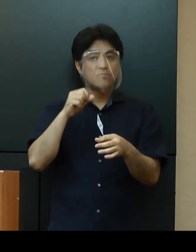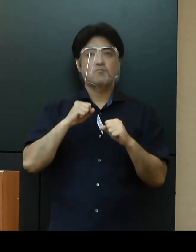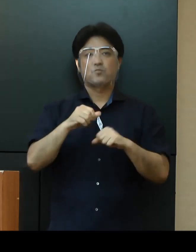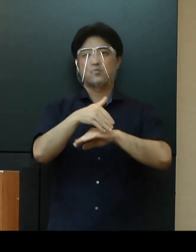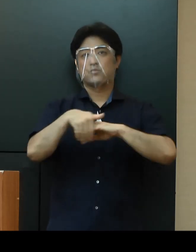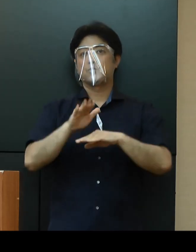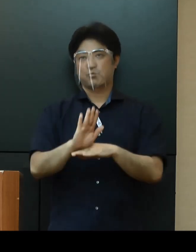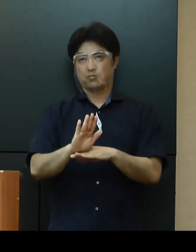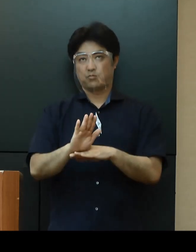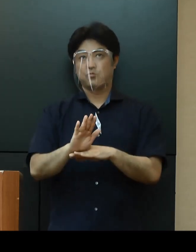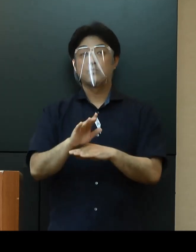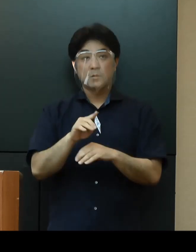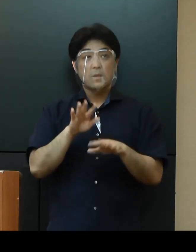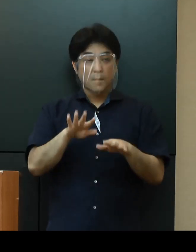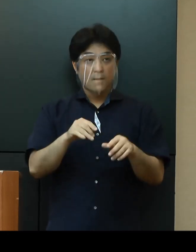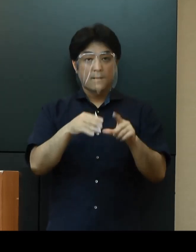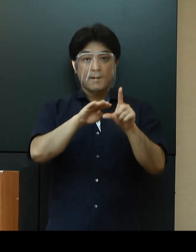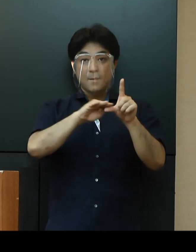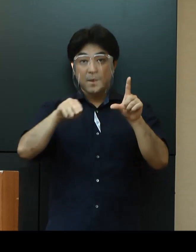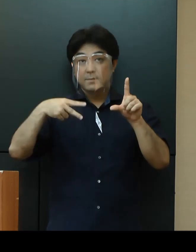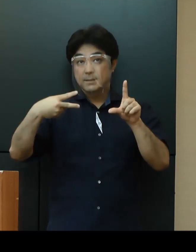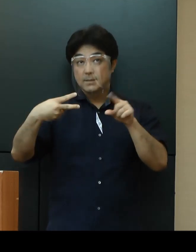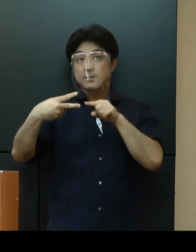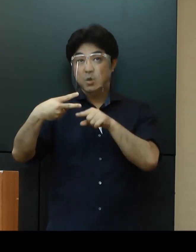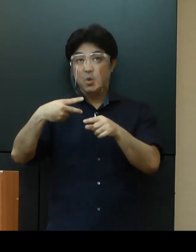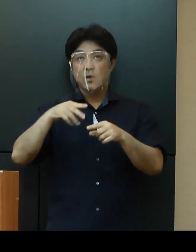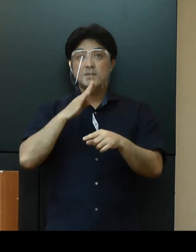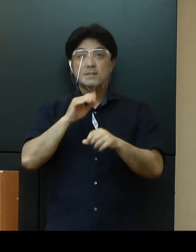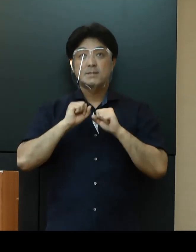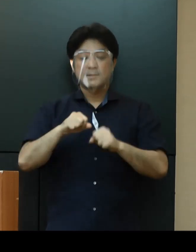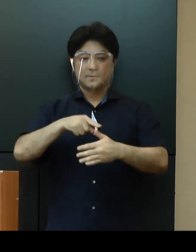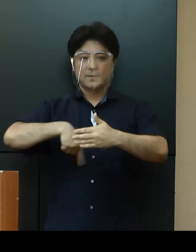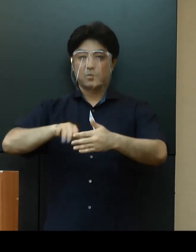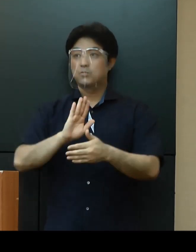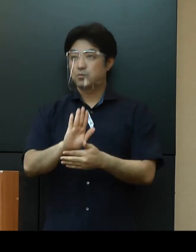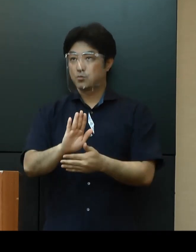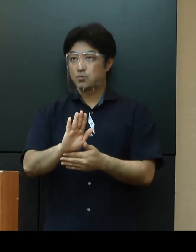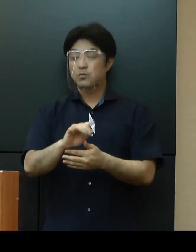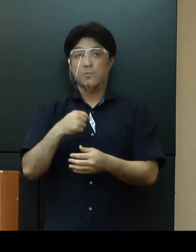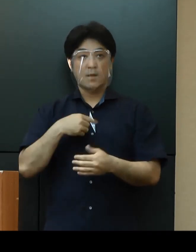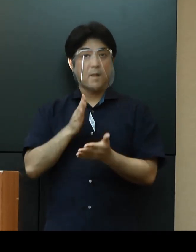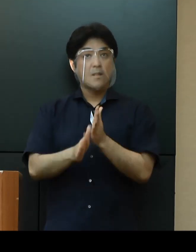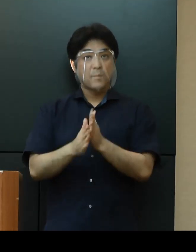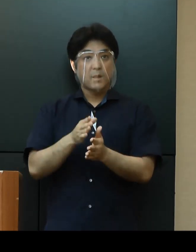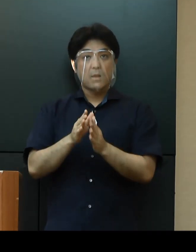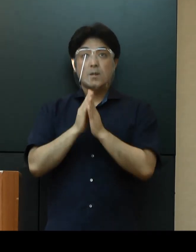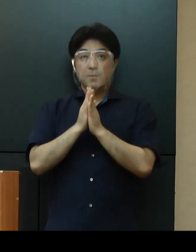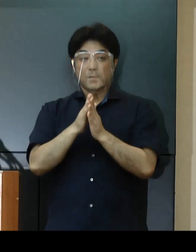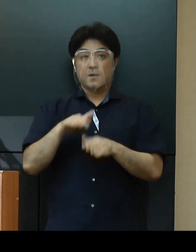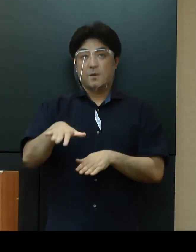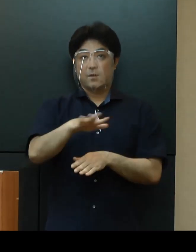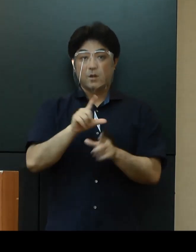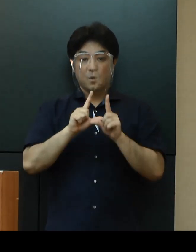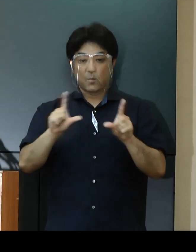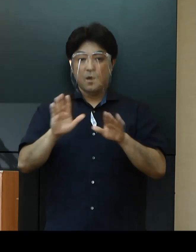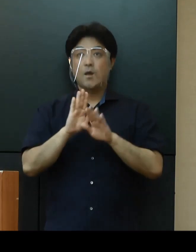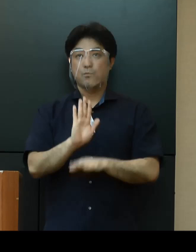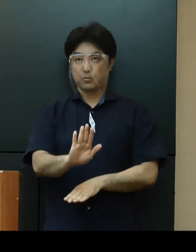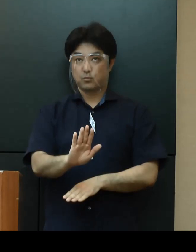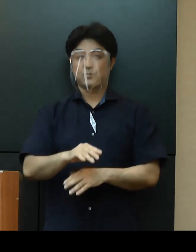以上が、第２段階における取組の実施内容となっておりますがここで、改めて私から皆さまにお伝えしたいこと、お願いしたいことがございます